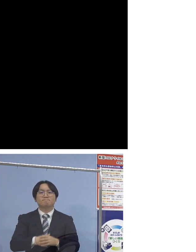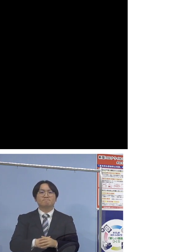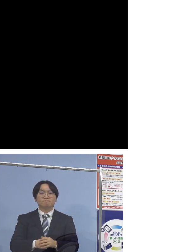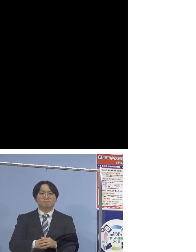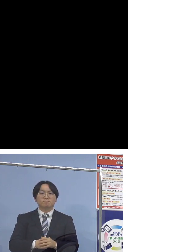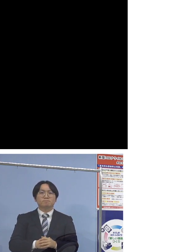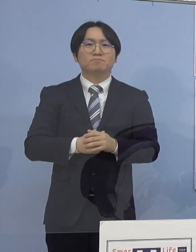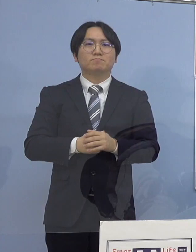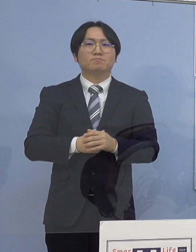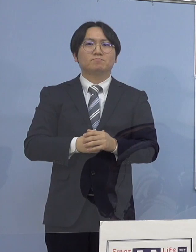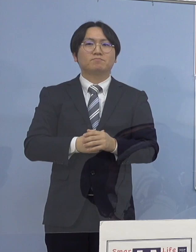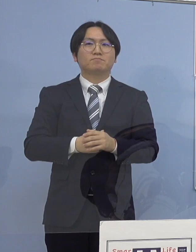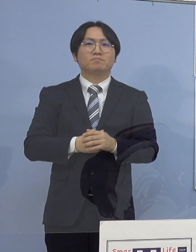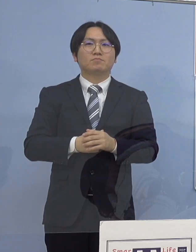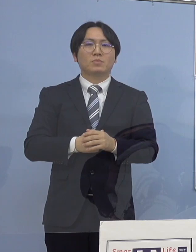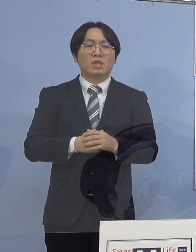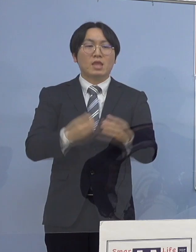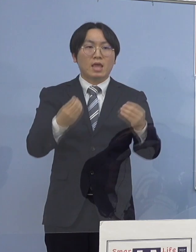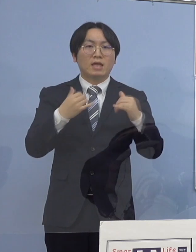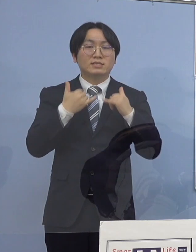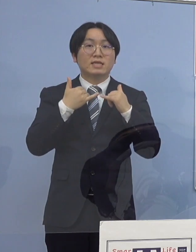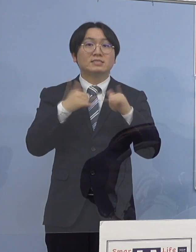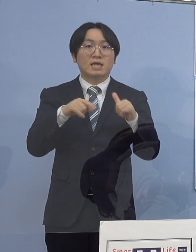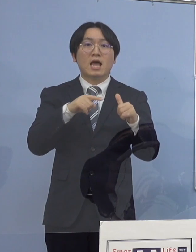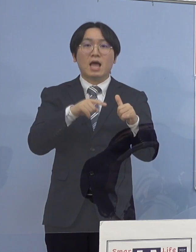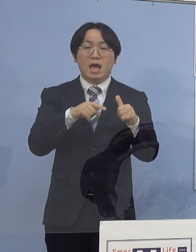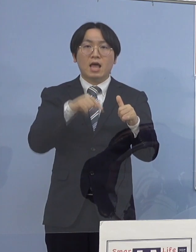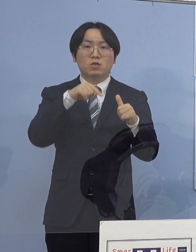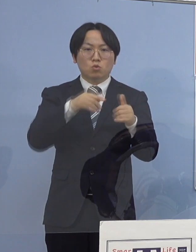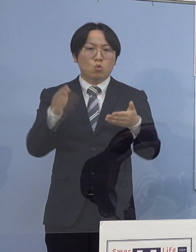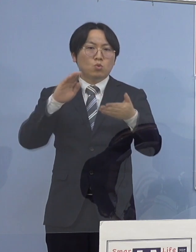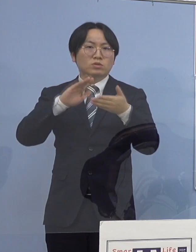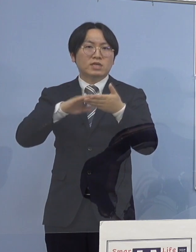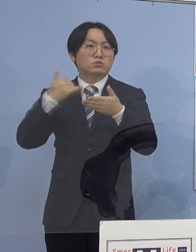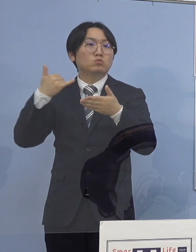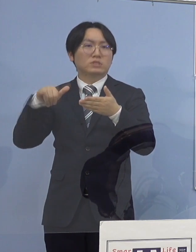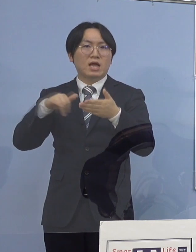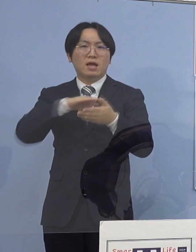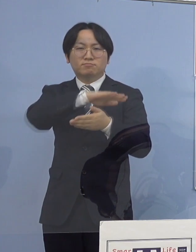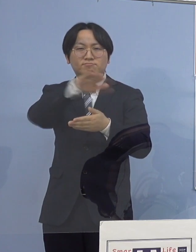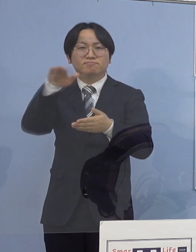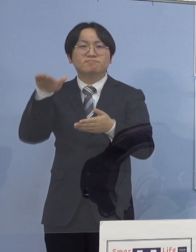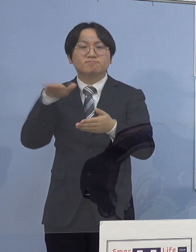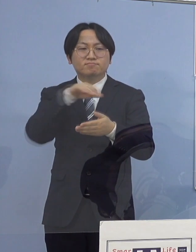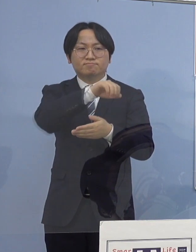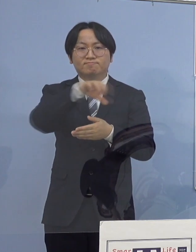なお感染者と接触された方は 全て把握されていることから